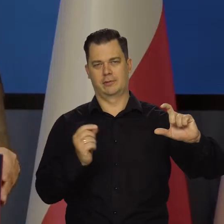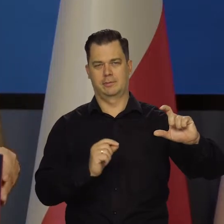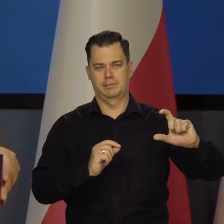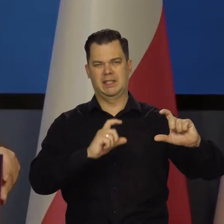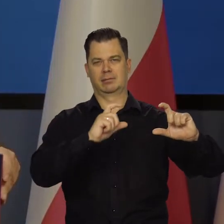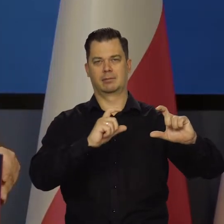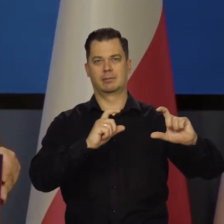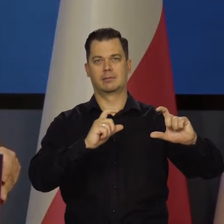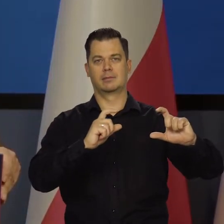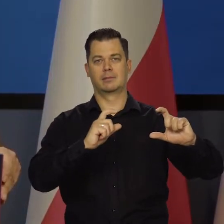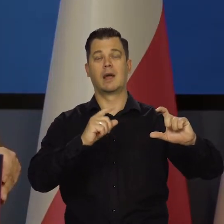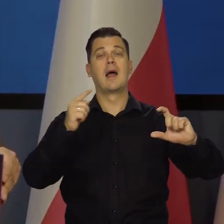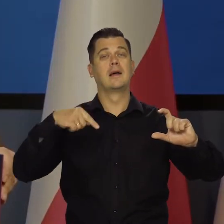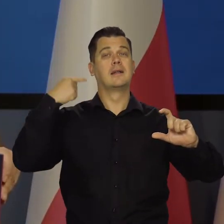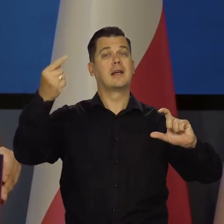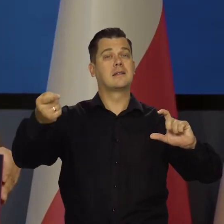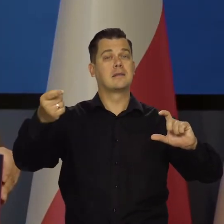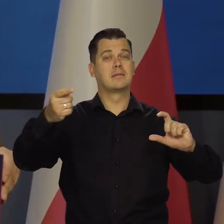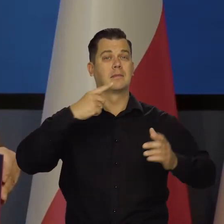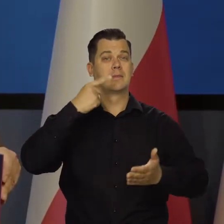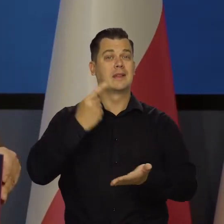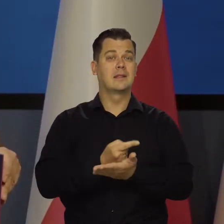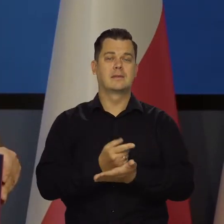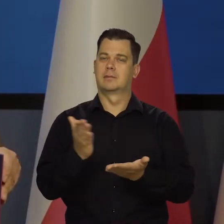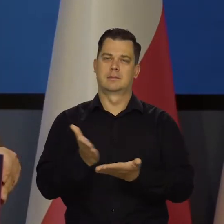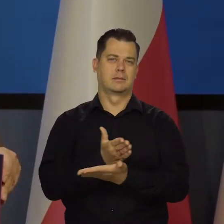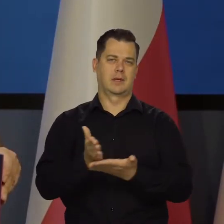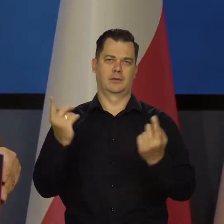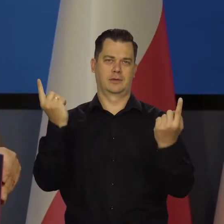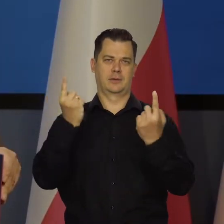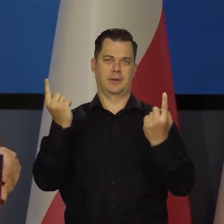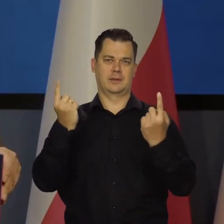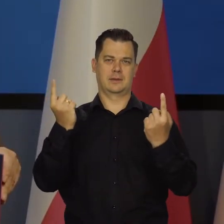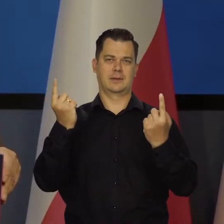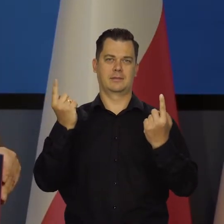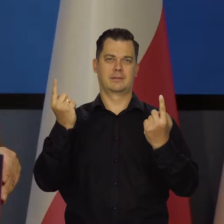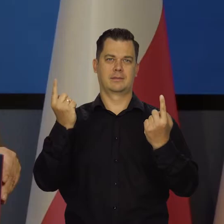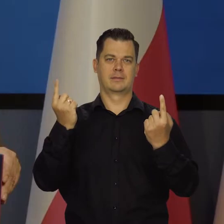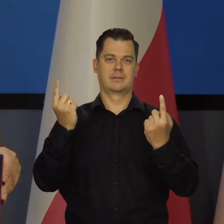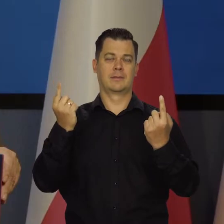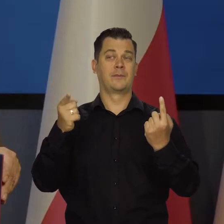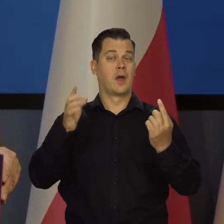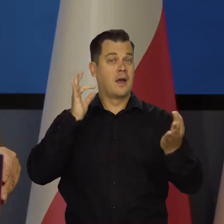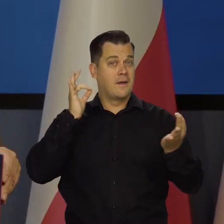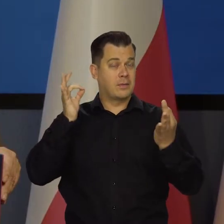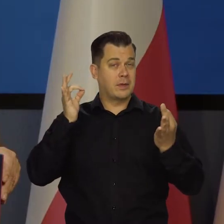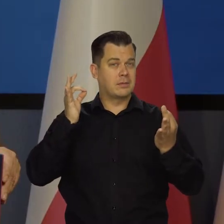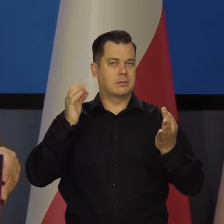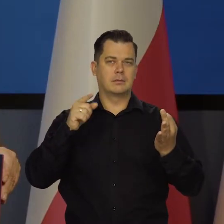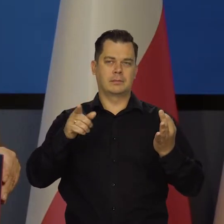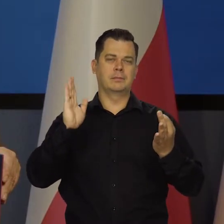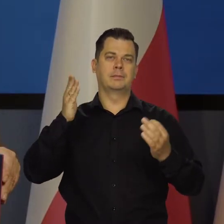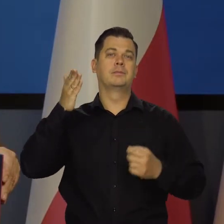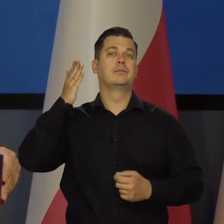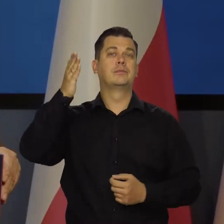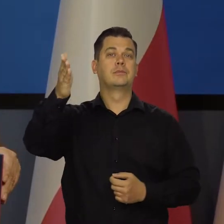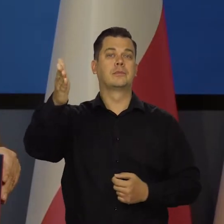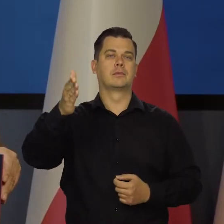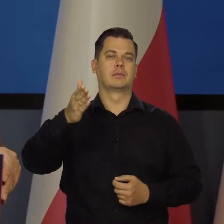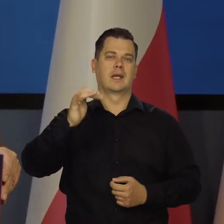Nasze kolejne decyzje będą zależały od napływających danych. Z tych danych się będą wyłaniały perspektywy inflacji i koniunktury.